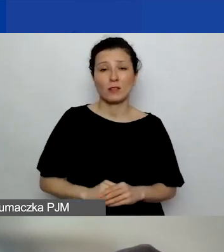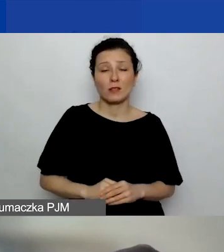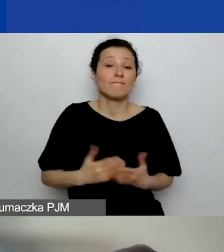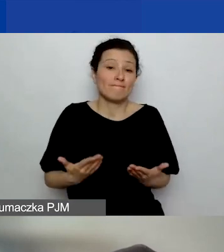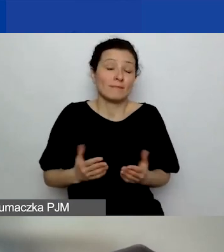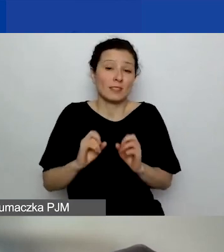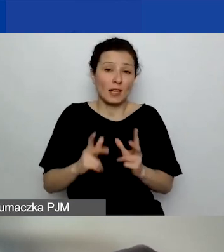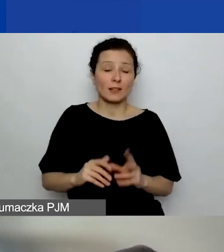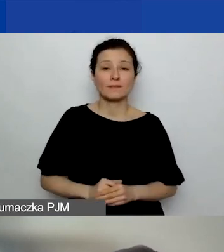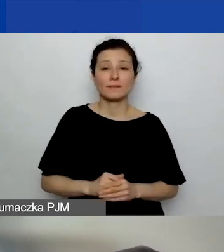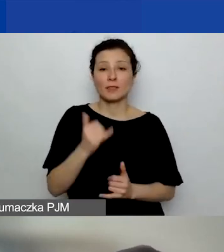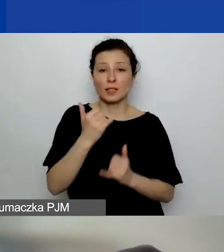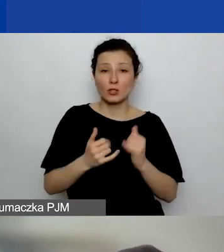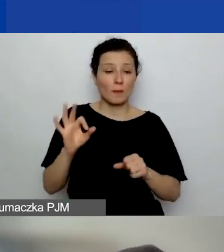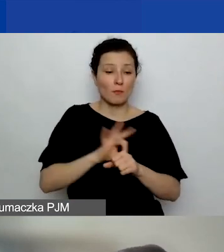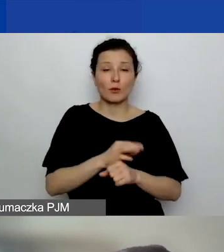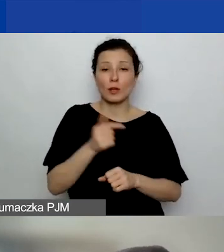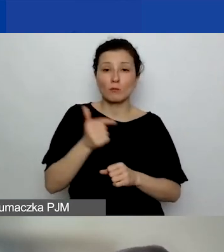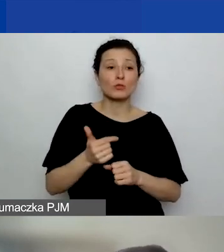Jeżeli projekt ma się zakończyć akceptacją sprawozdania,